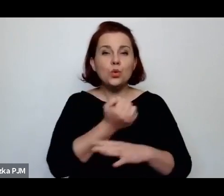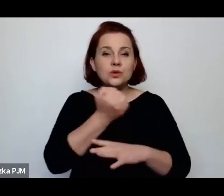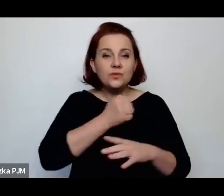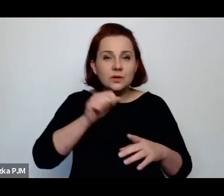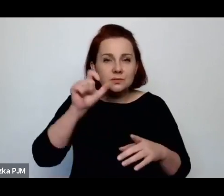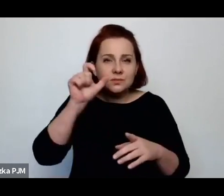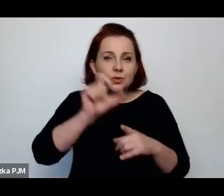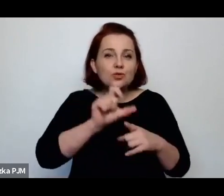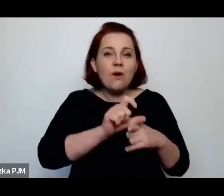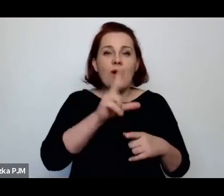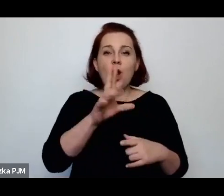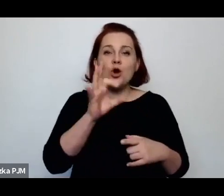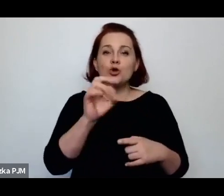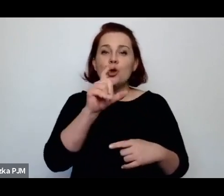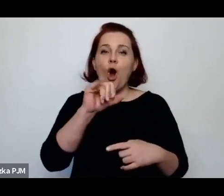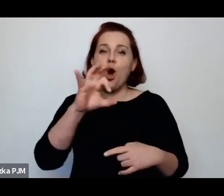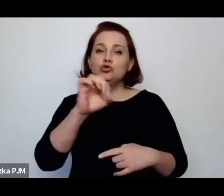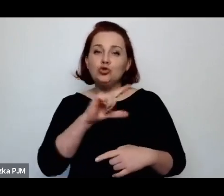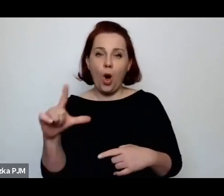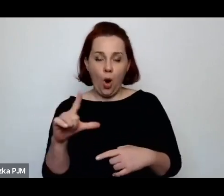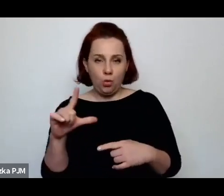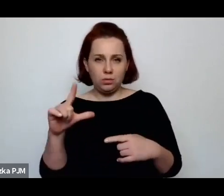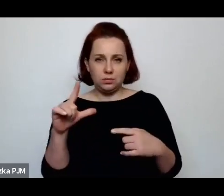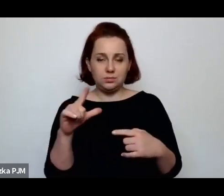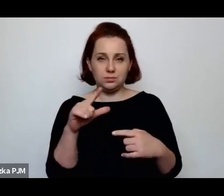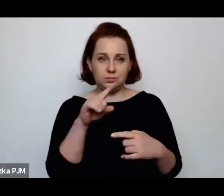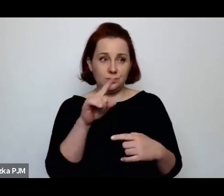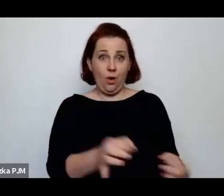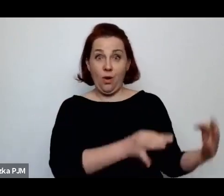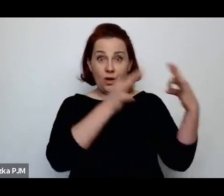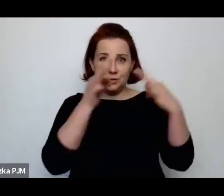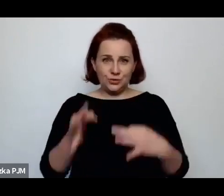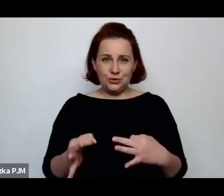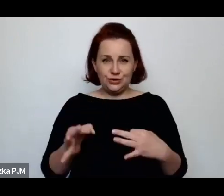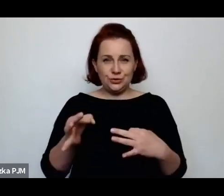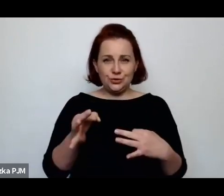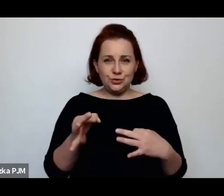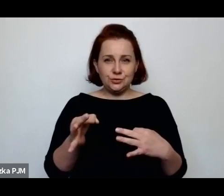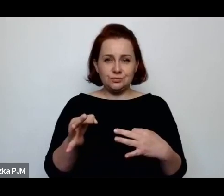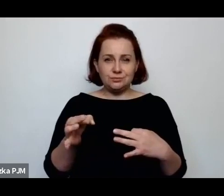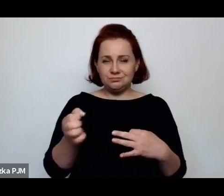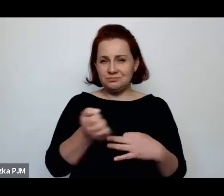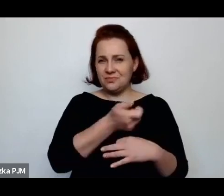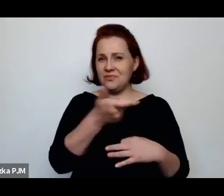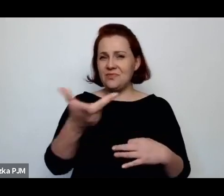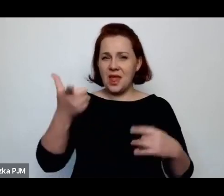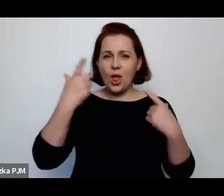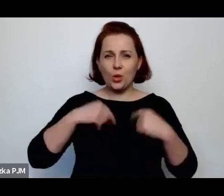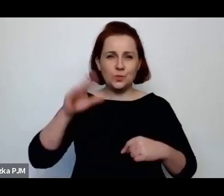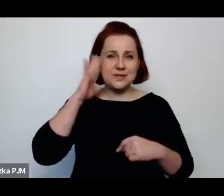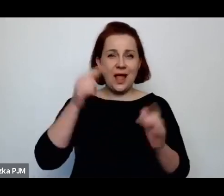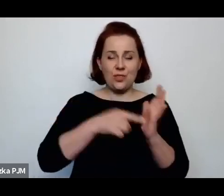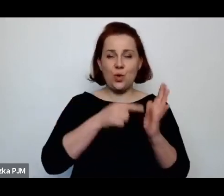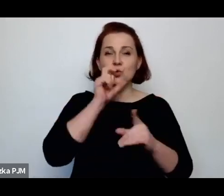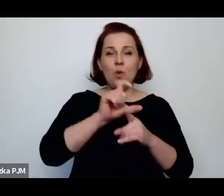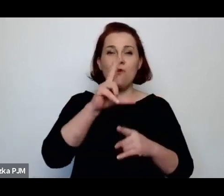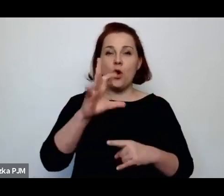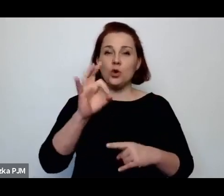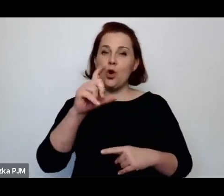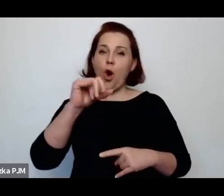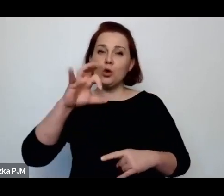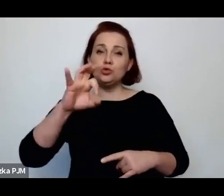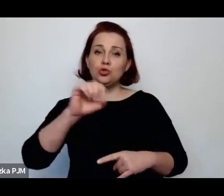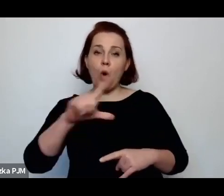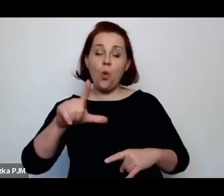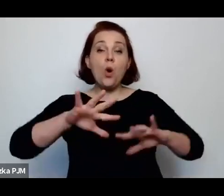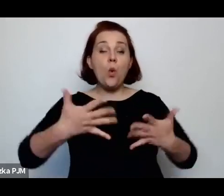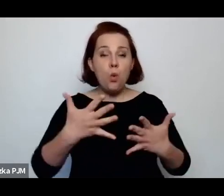które do dzisiaj wiele osób zna to określenie w odniesieniu do okupacyjnej historii